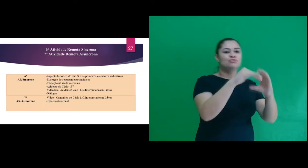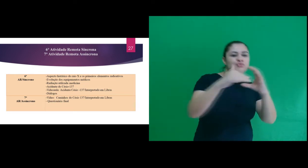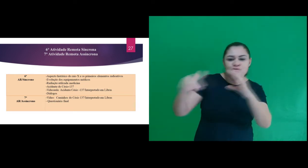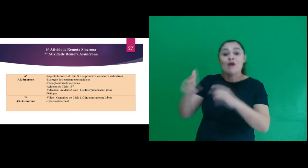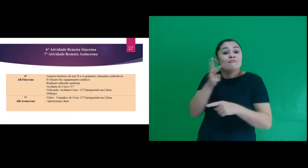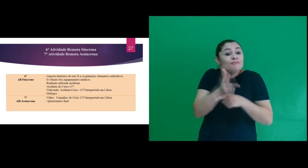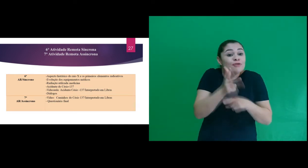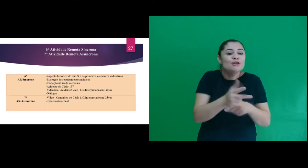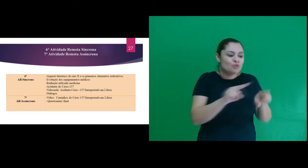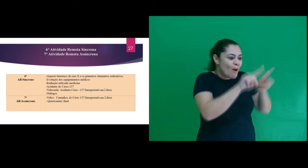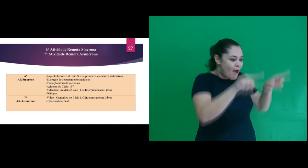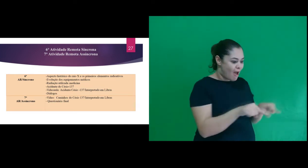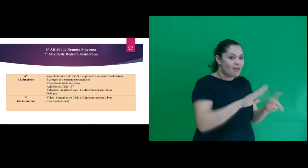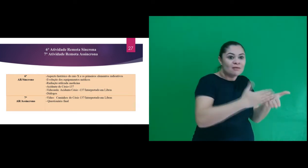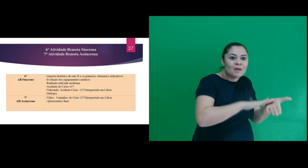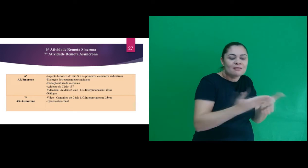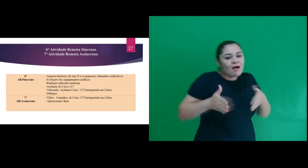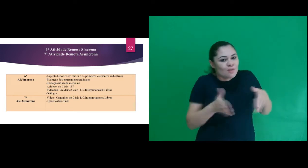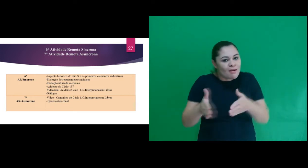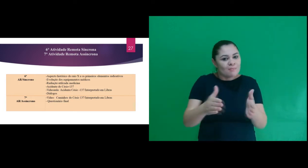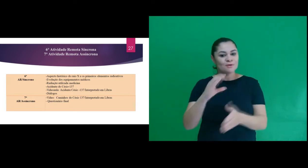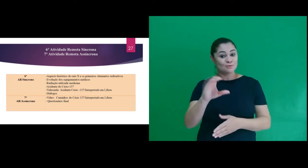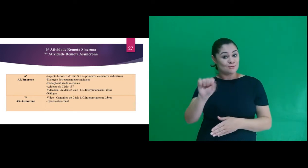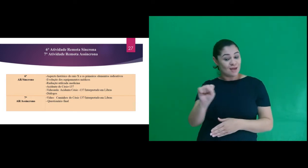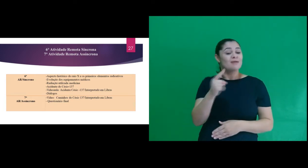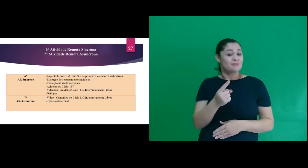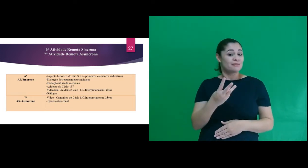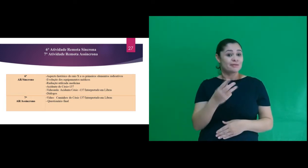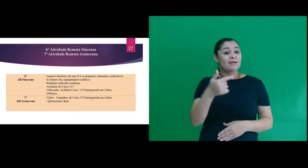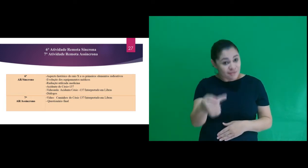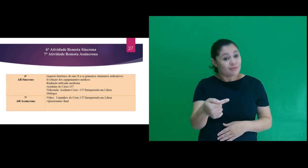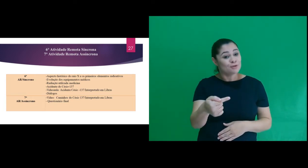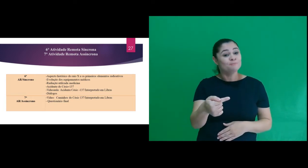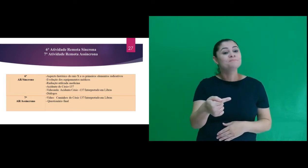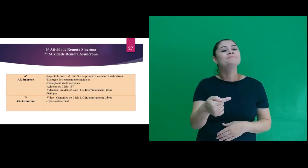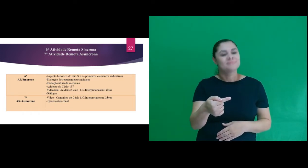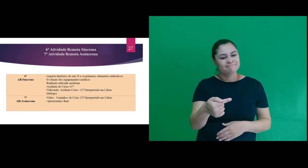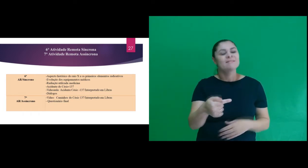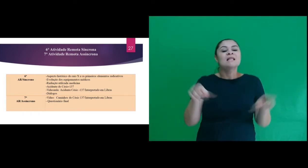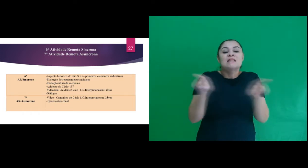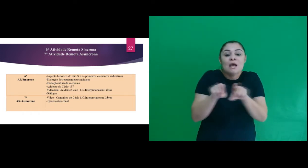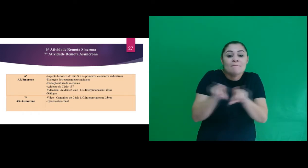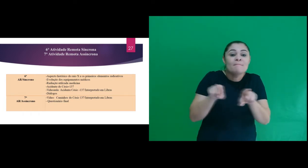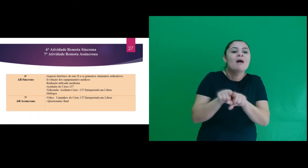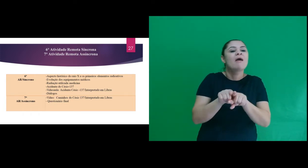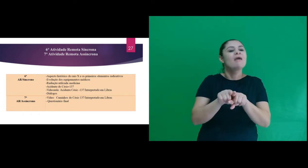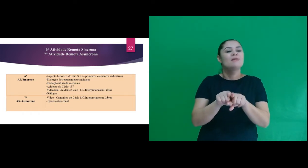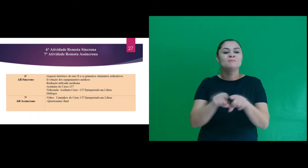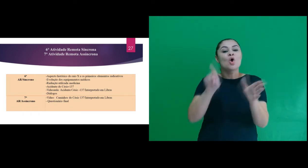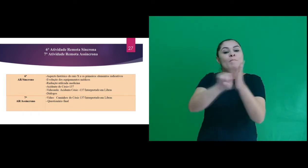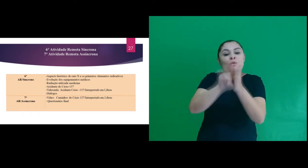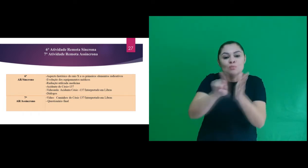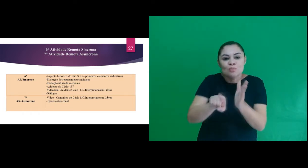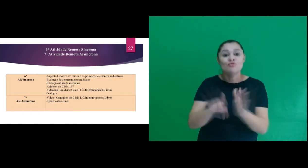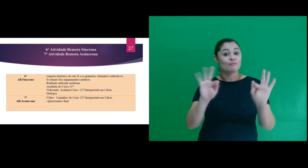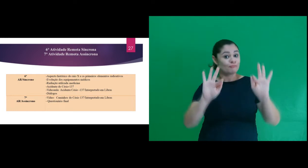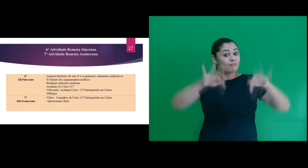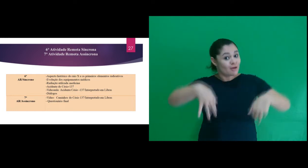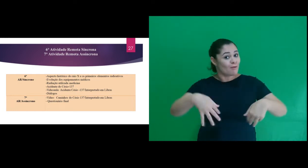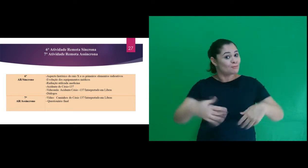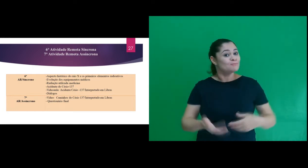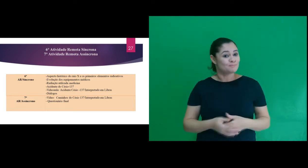participantes um vídeo interpretado cujo título é Caminhos do Césio-137 e o questionário final,